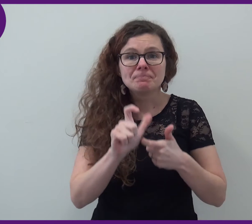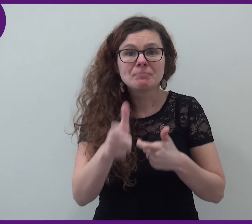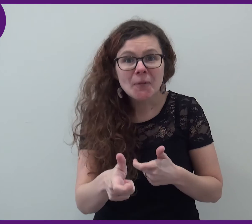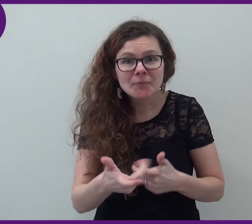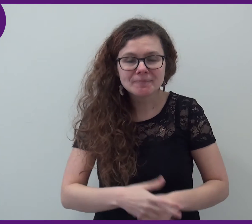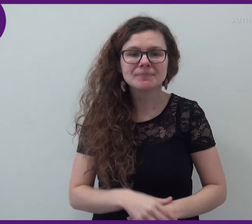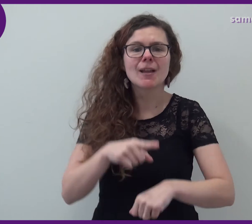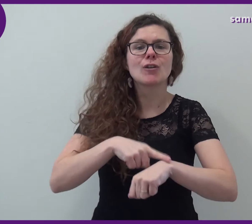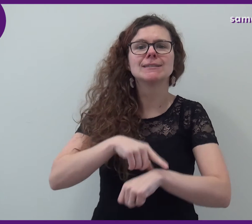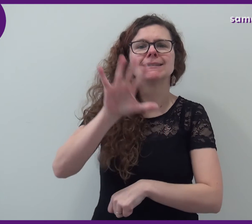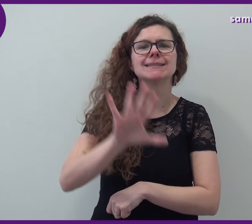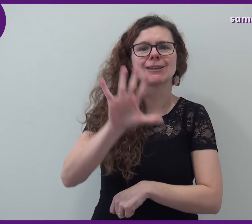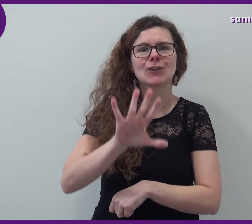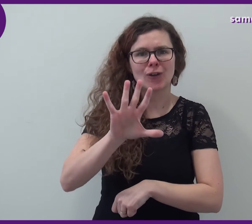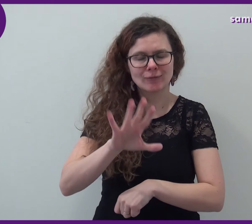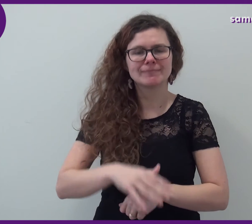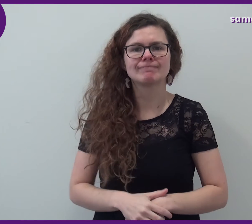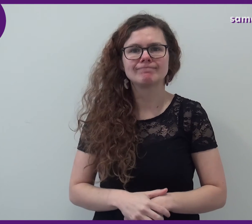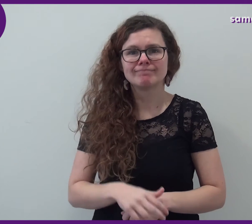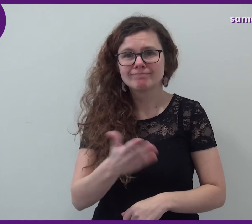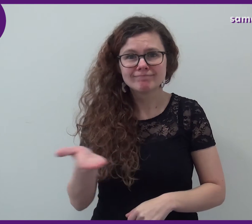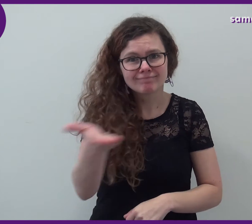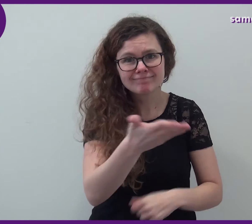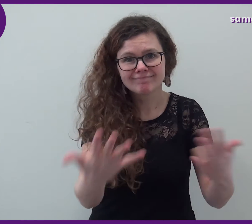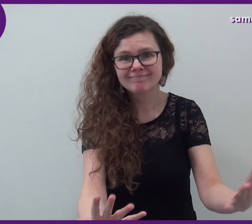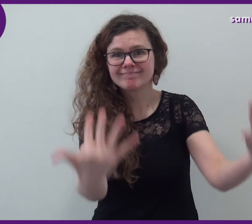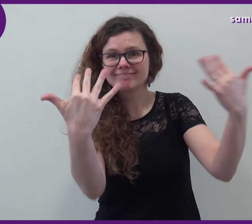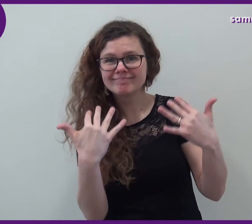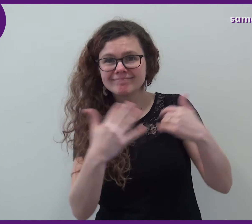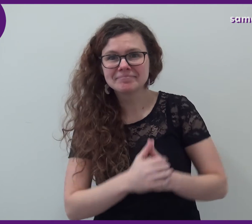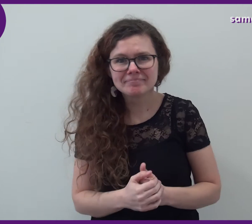Et puis à 17h, vous pouvez venir nombreux